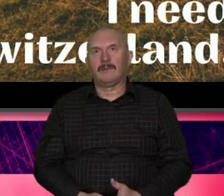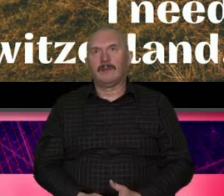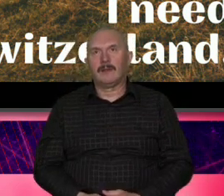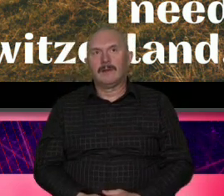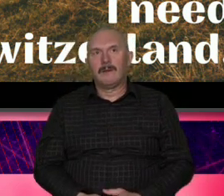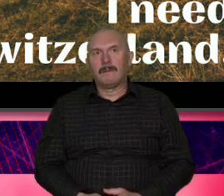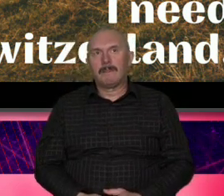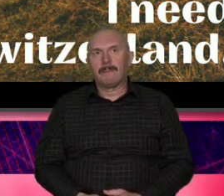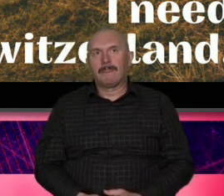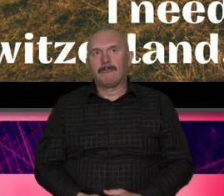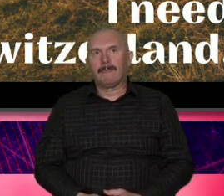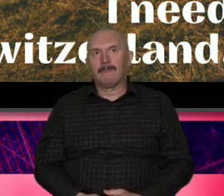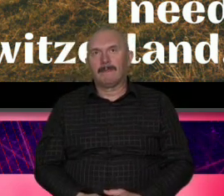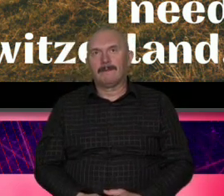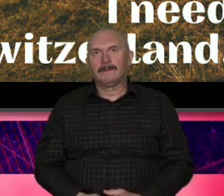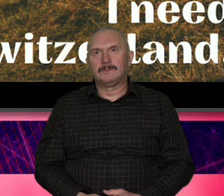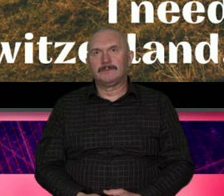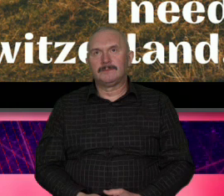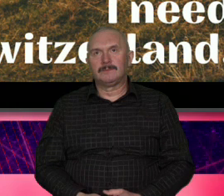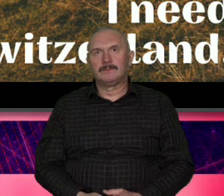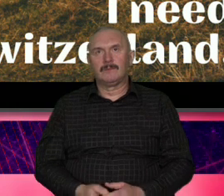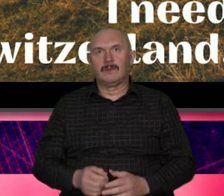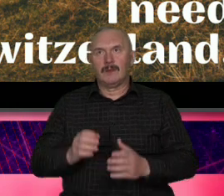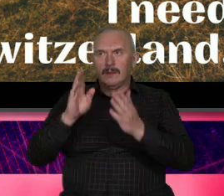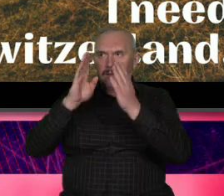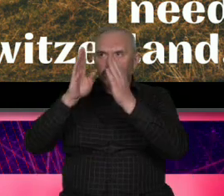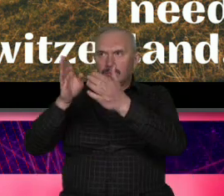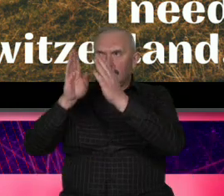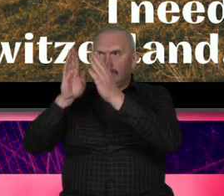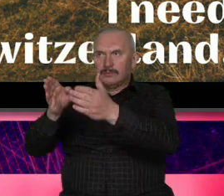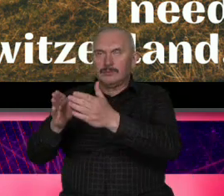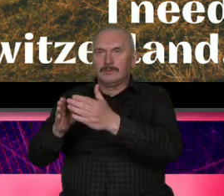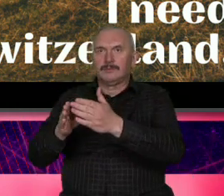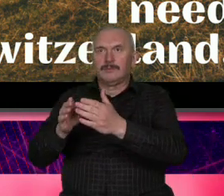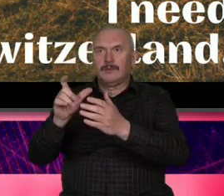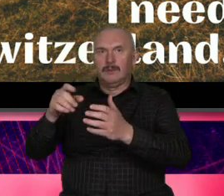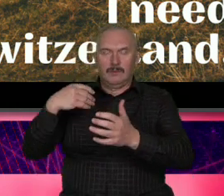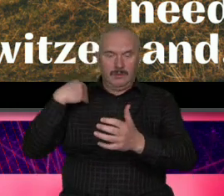podyktowany taką histeri Boże drogi Poszukajmy kogoś napier Szwajcara który